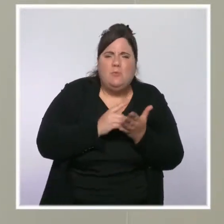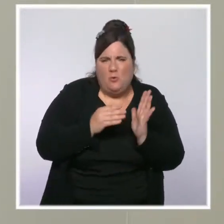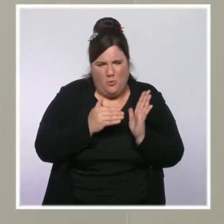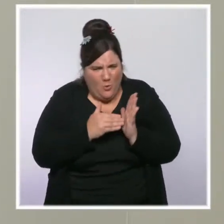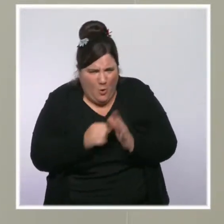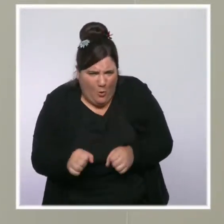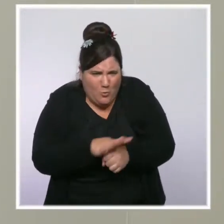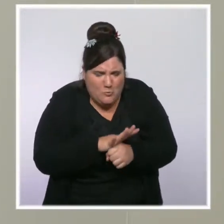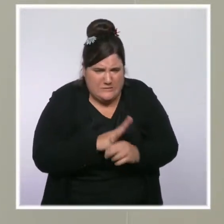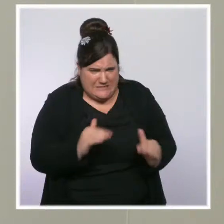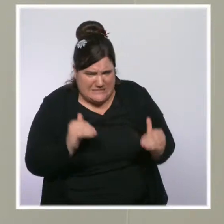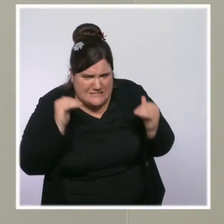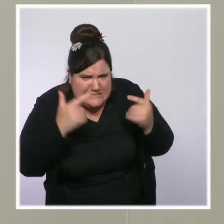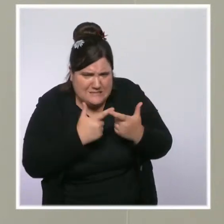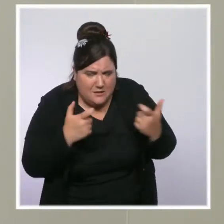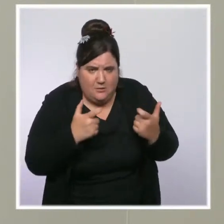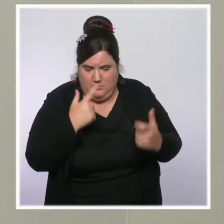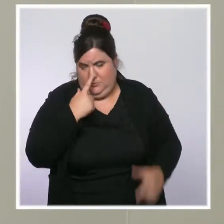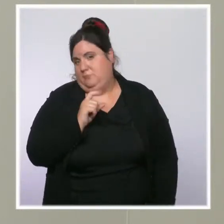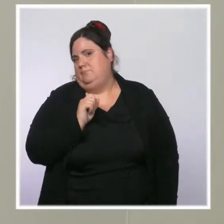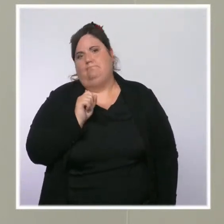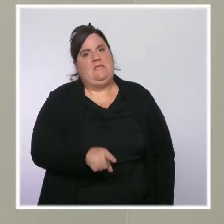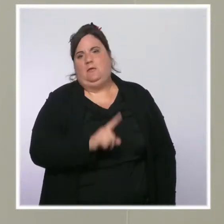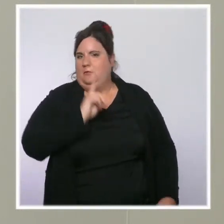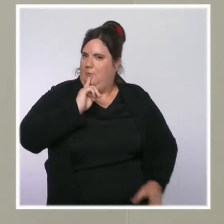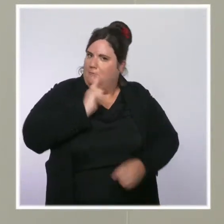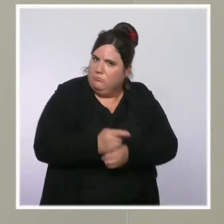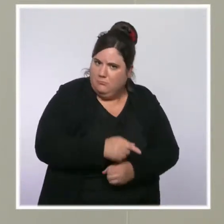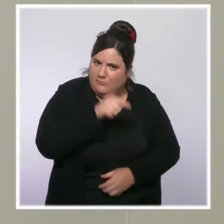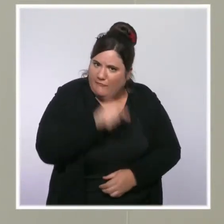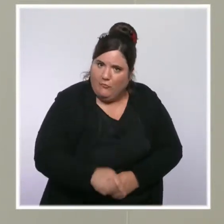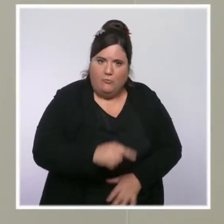c'est l'endroit même où il faudrait que soit cette obligation d'être vacciné.